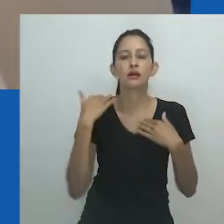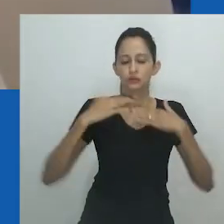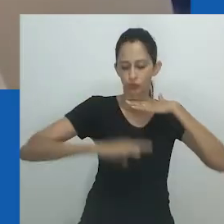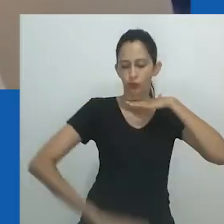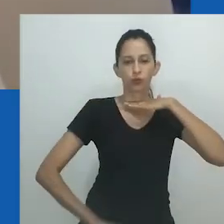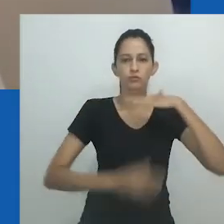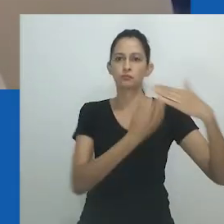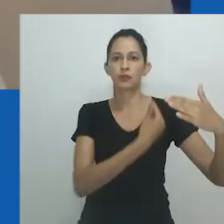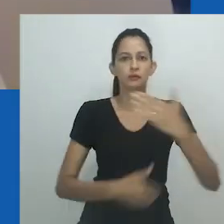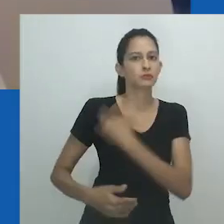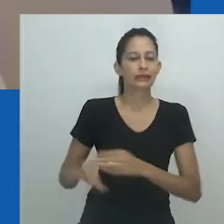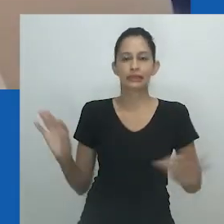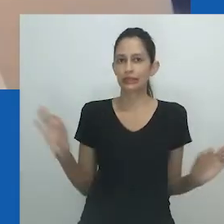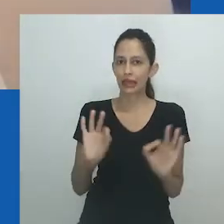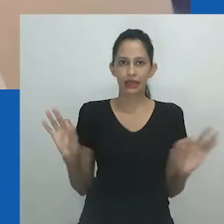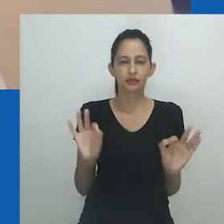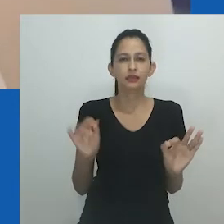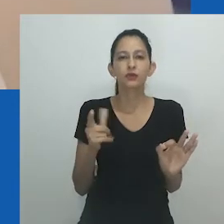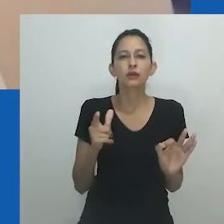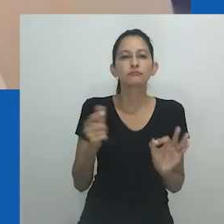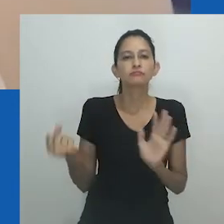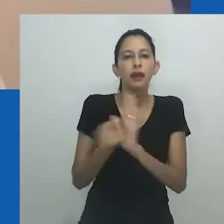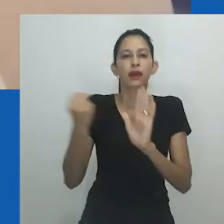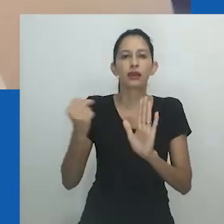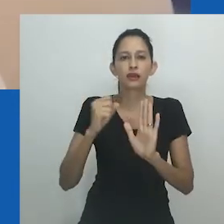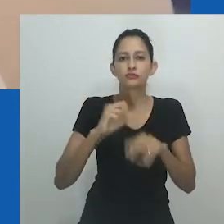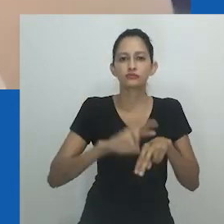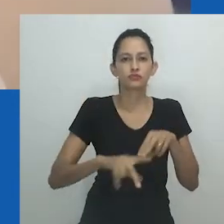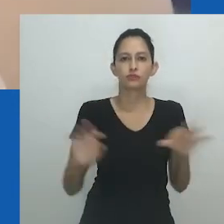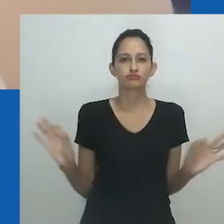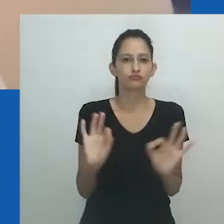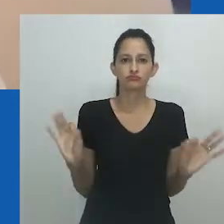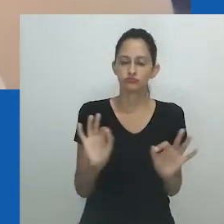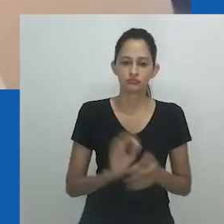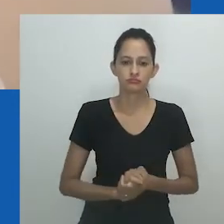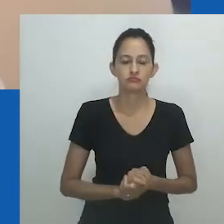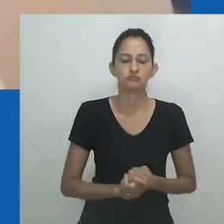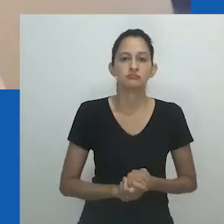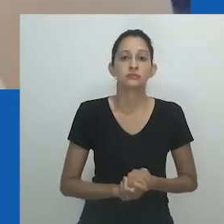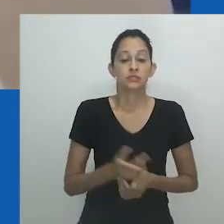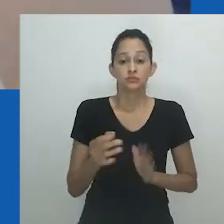Da mesma forma, o vestido aberto na parte inferior é tanto um convite para adorar quanto para entrar.